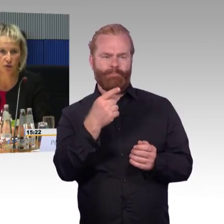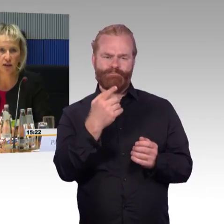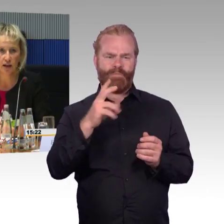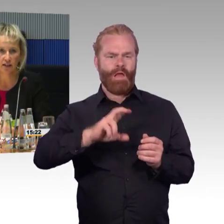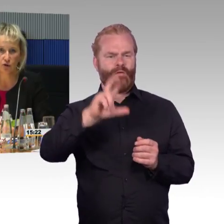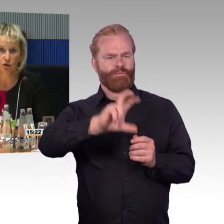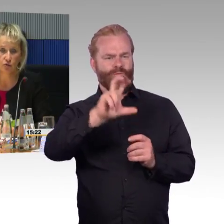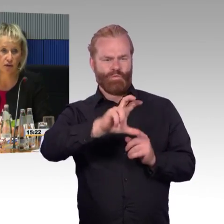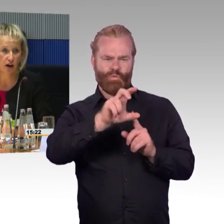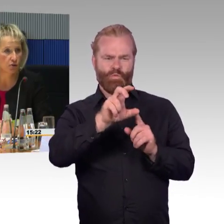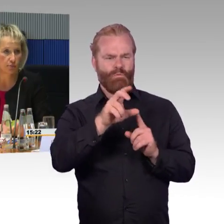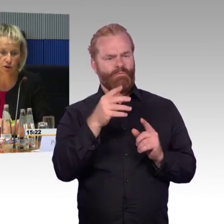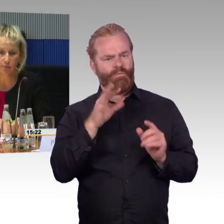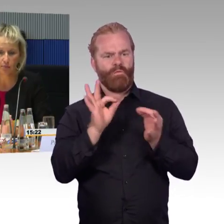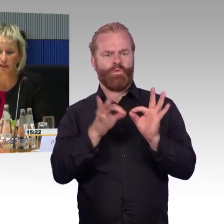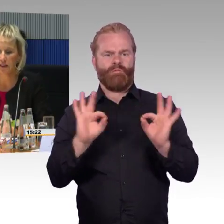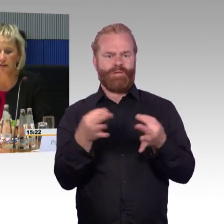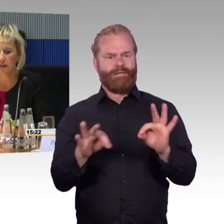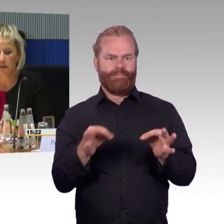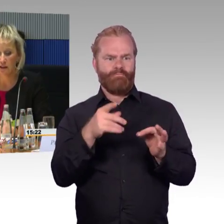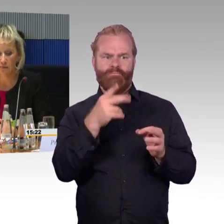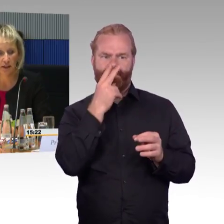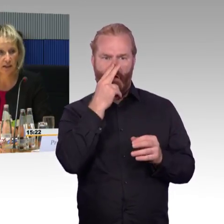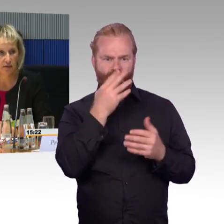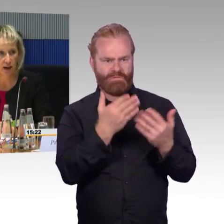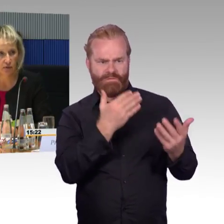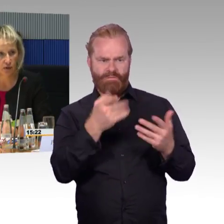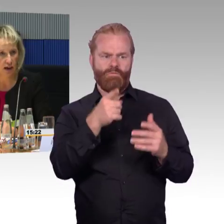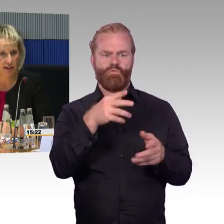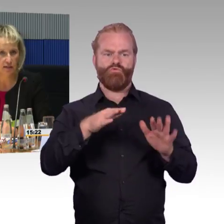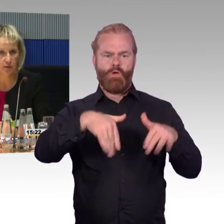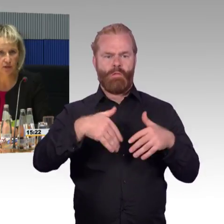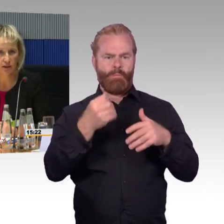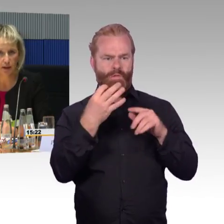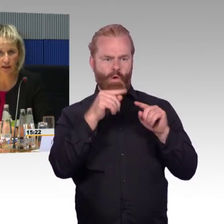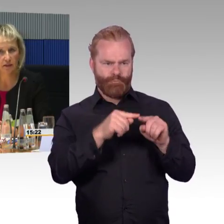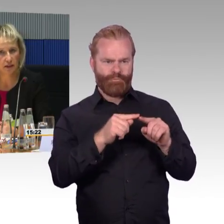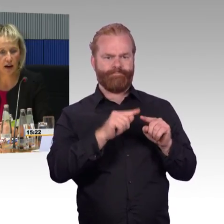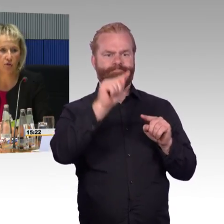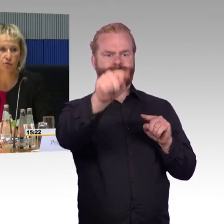und schauen kann als Mutter mit Kind oder Rollstuhlfahrer mit Kinderwagen oder als Reisende mit viel Gepäck,